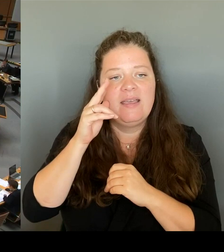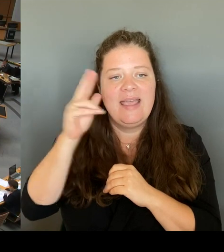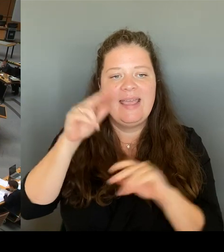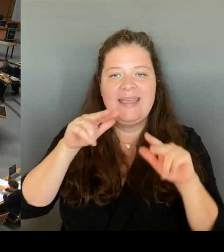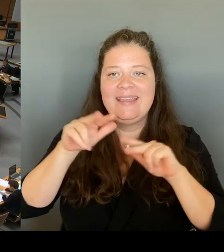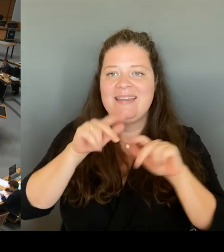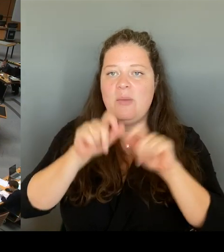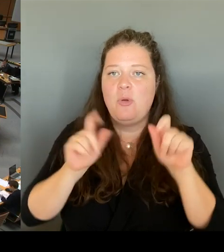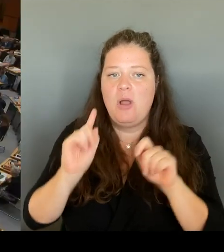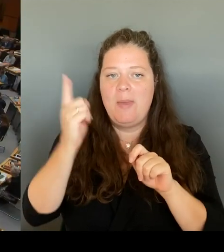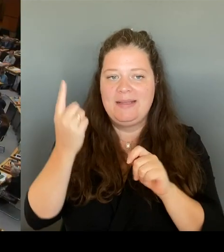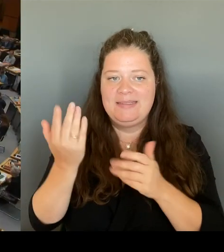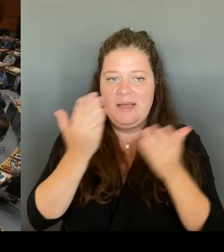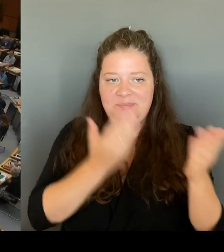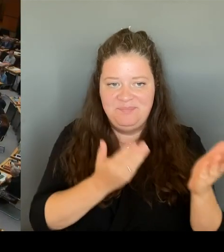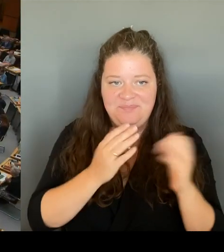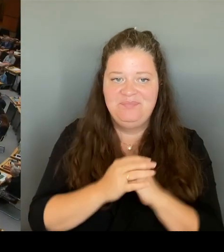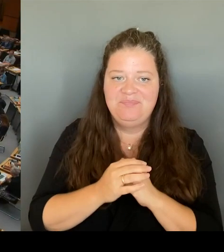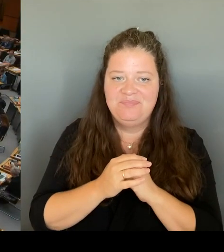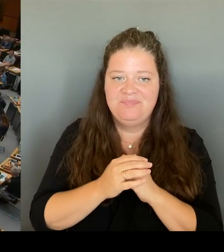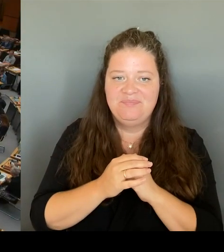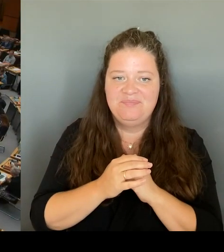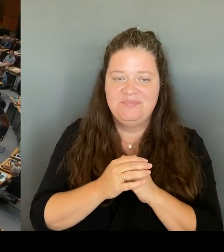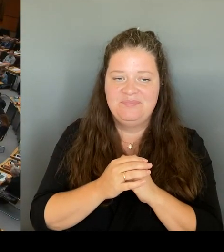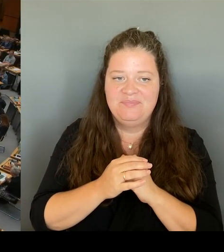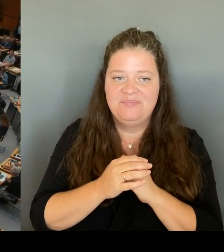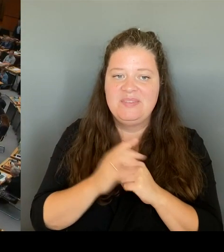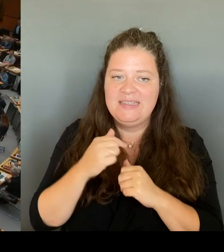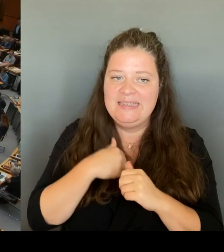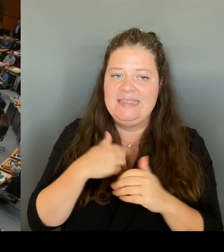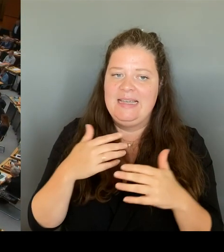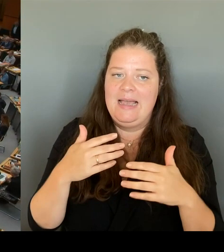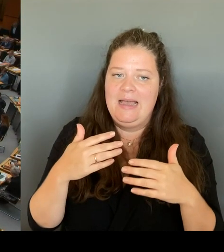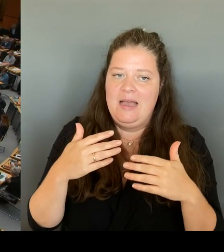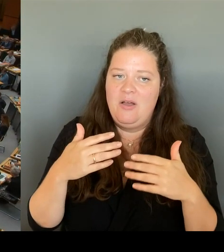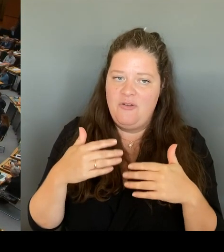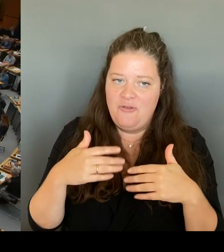Aber das sei Ihnen gestattet. Ich will aber eine Sache sehr klar zu